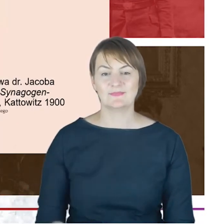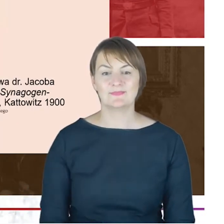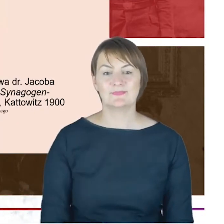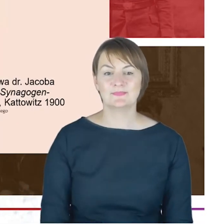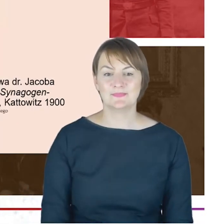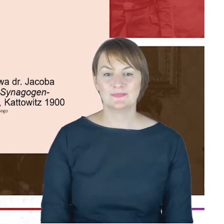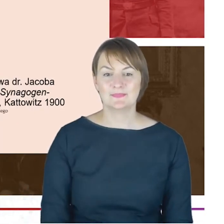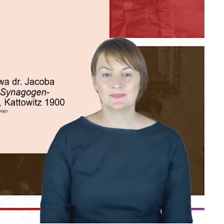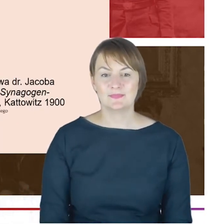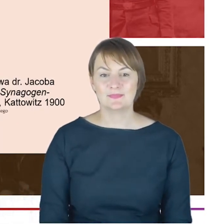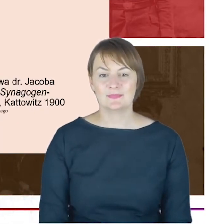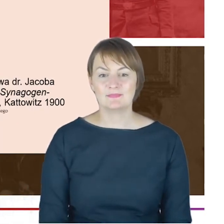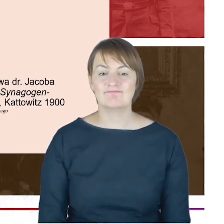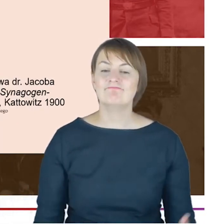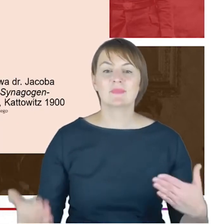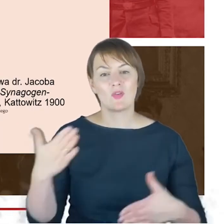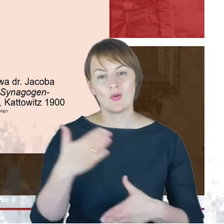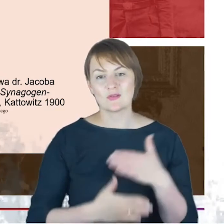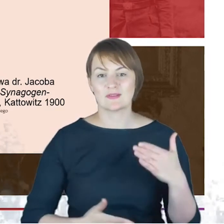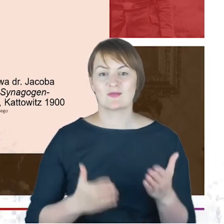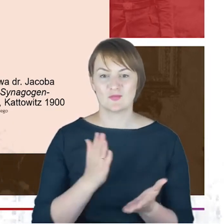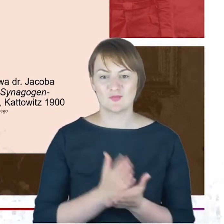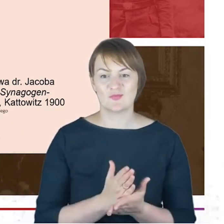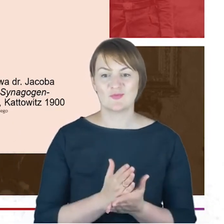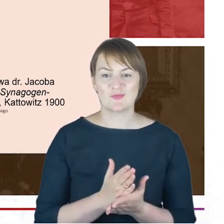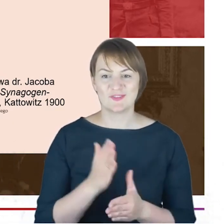I ostatnia rzecz-już kończę Panie Profesorze-żeby nie